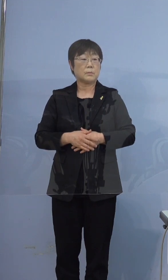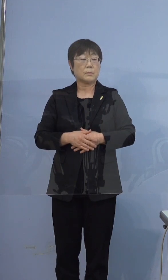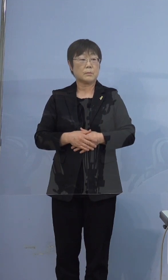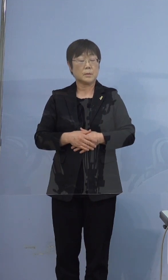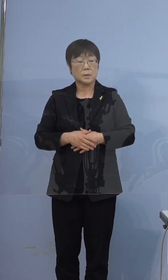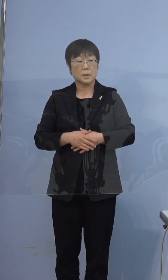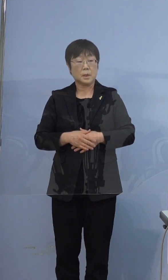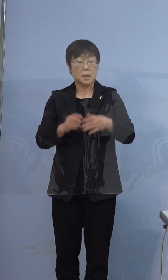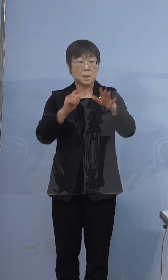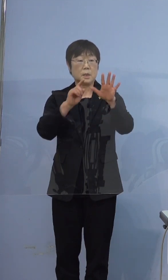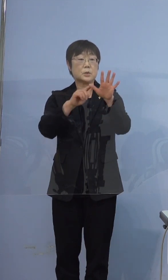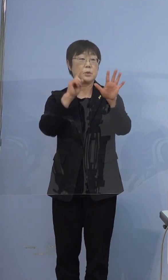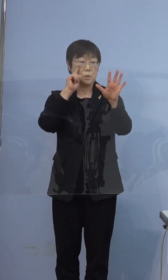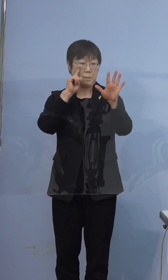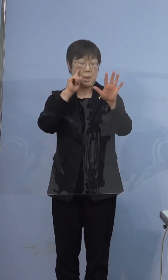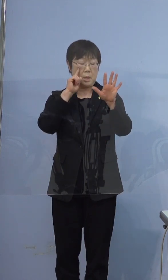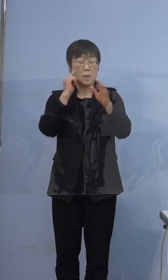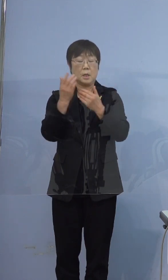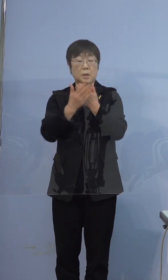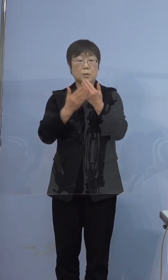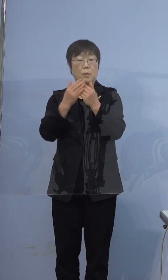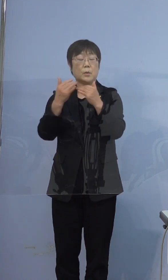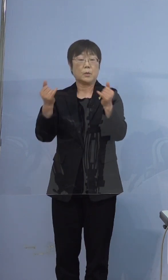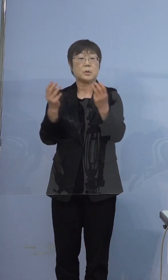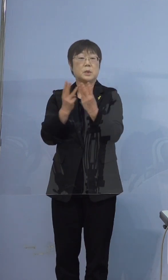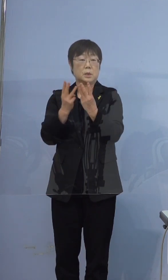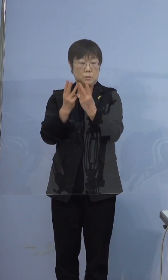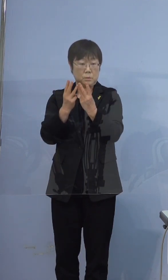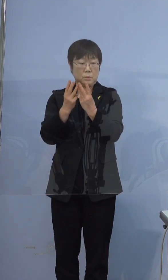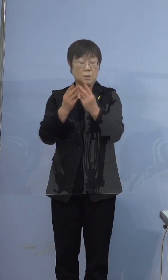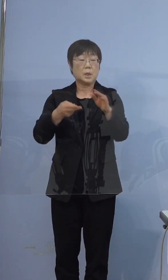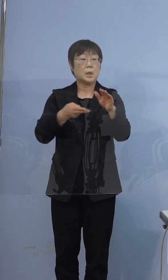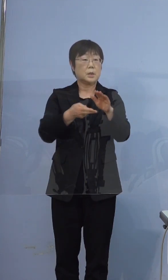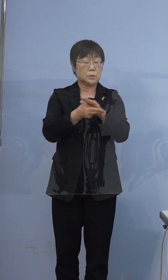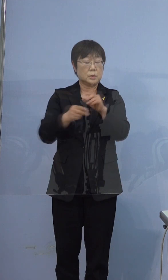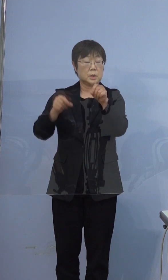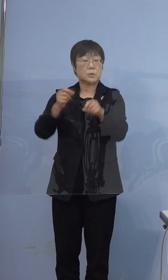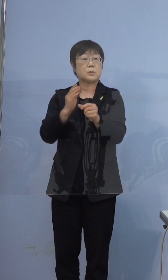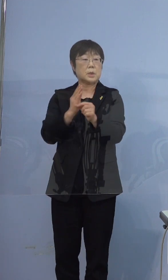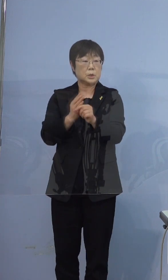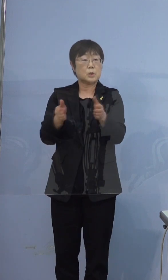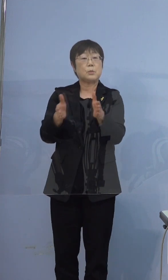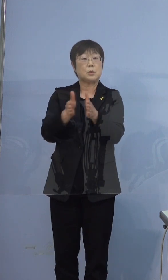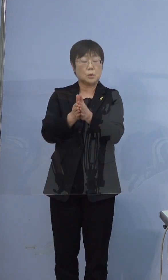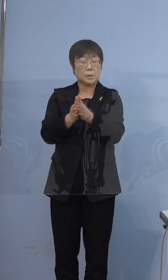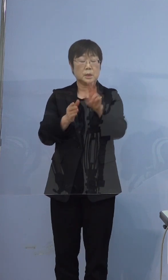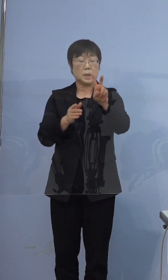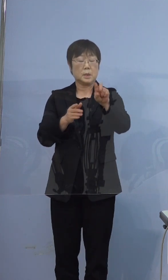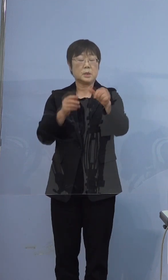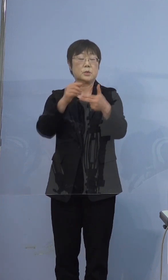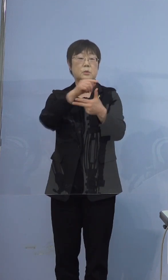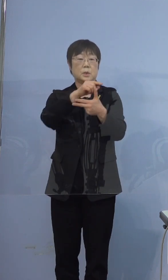五つ目の指標、療養者数ですが 入院調整中の方を含めて28人です